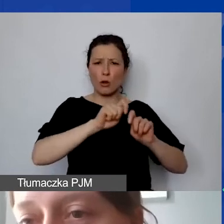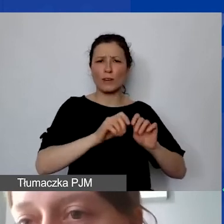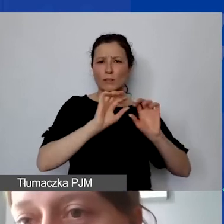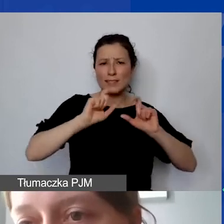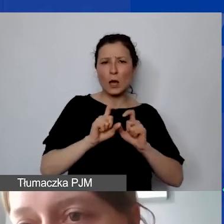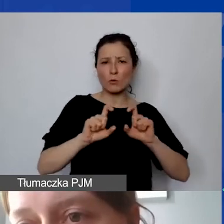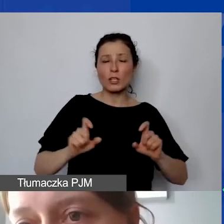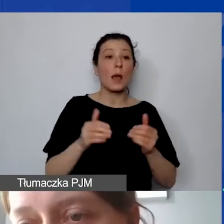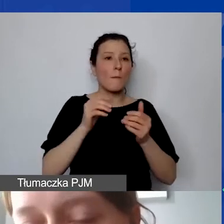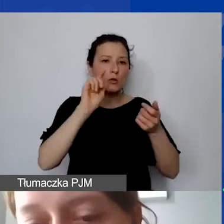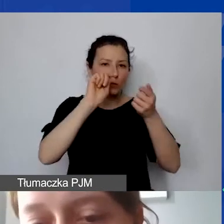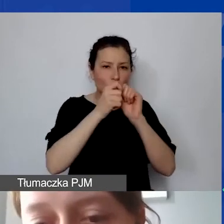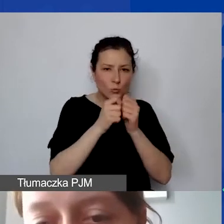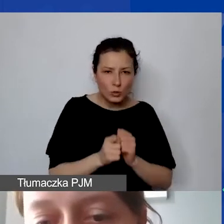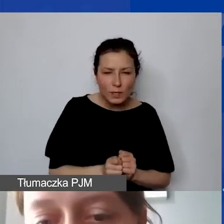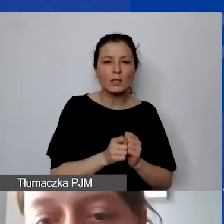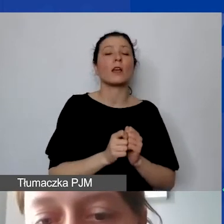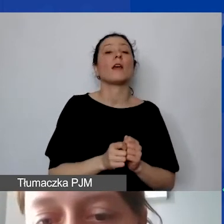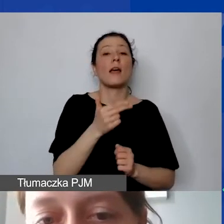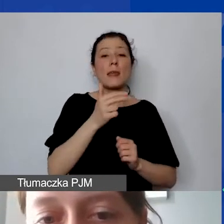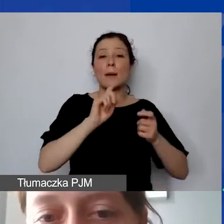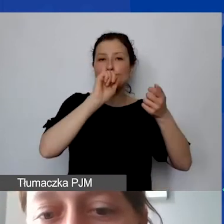O modyfikacjach będziemy mówić już na kolejnym etapie,